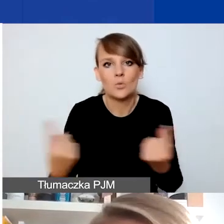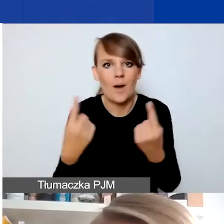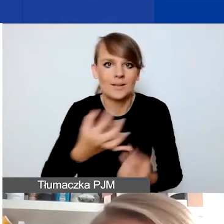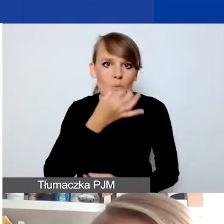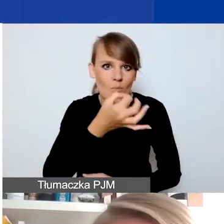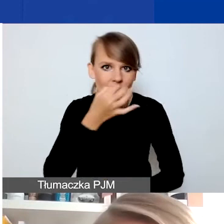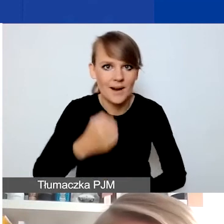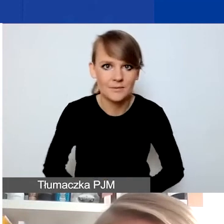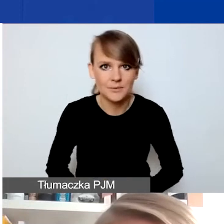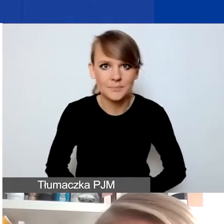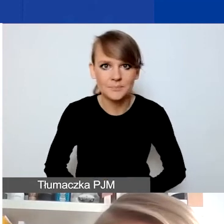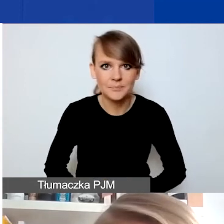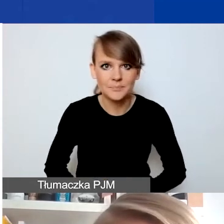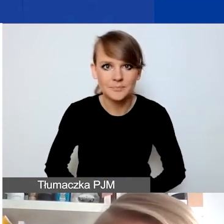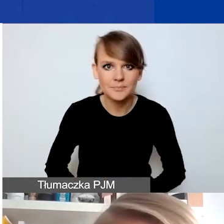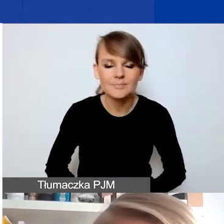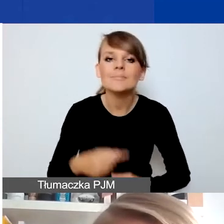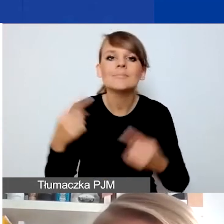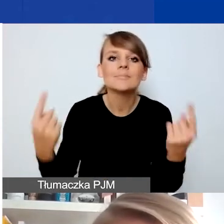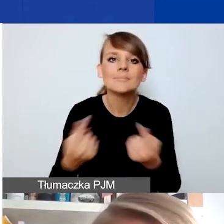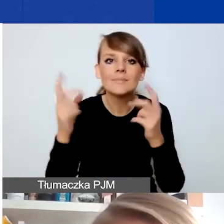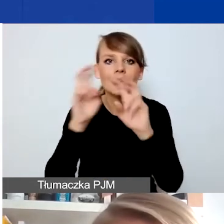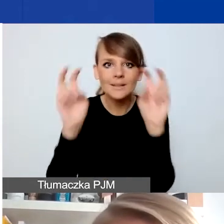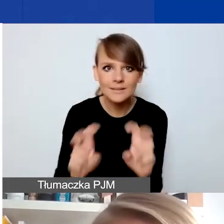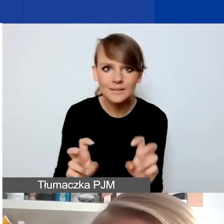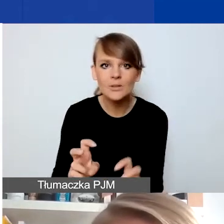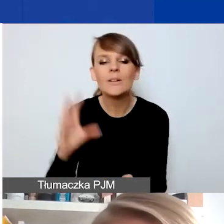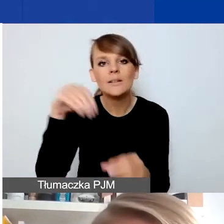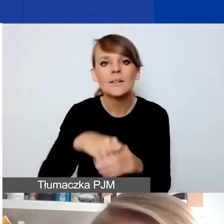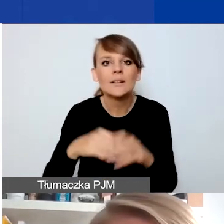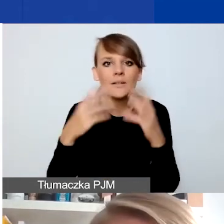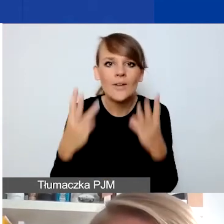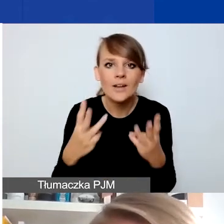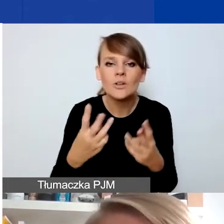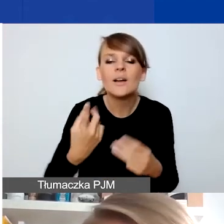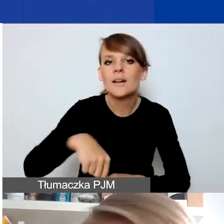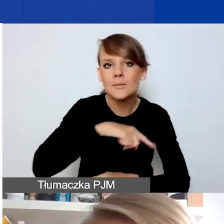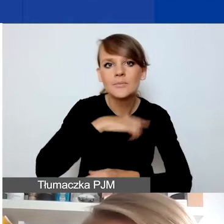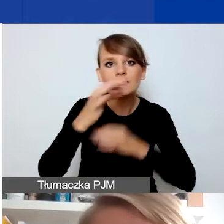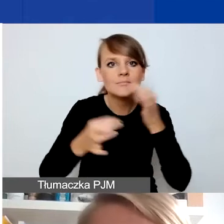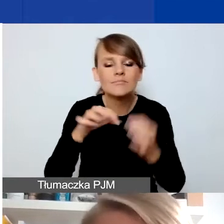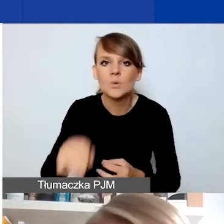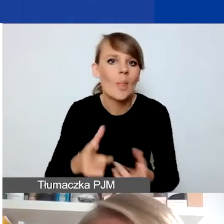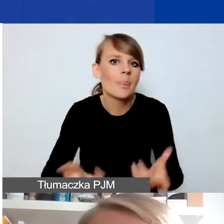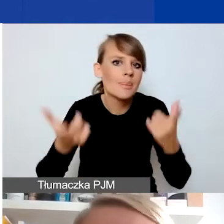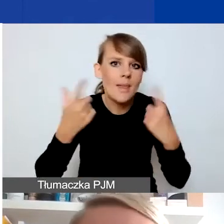Kluczowe w rozumieniu sytuacji kryzysowej w naszym programie jest to, że mówimy o czymś nagłym, nieprzewidzianym,